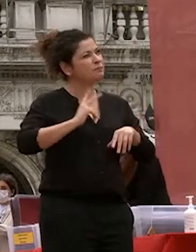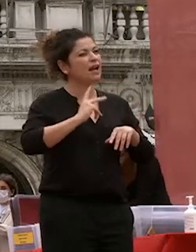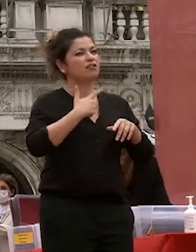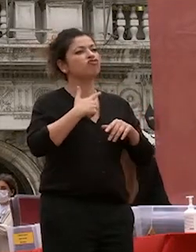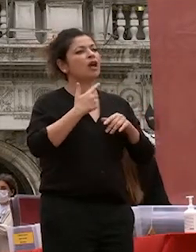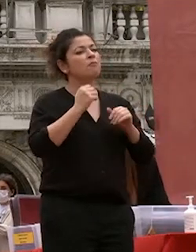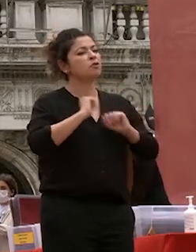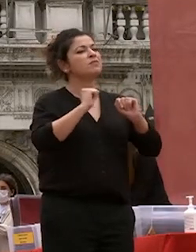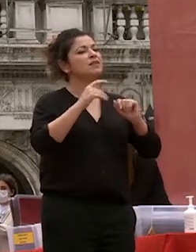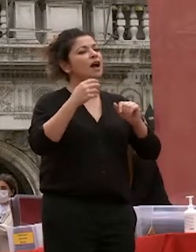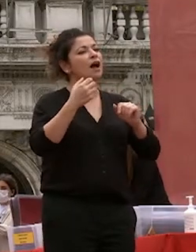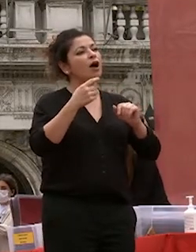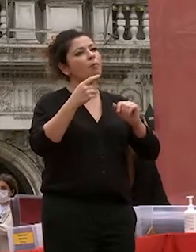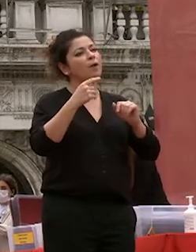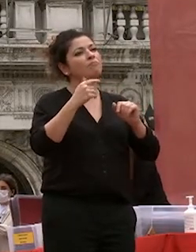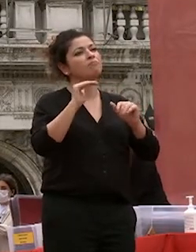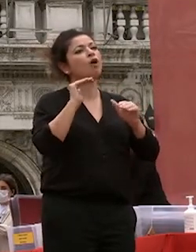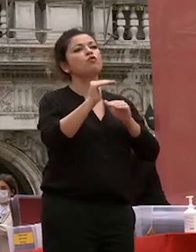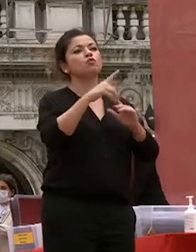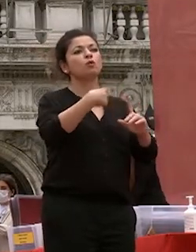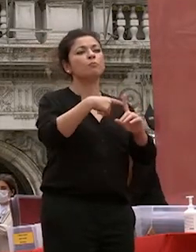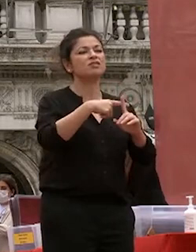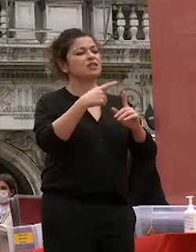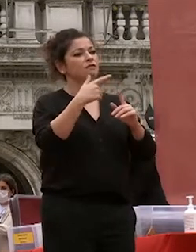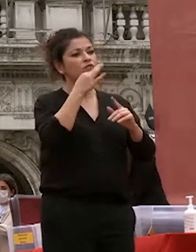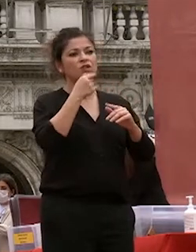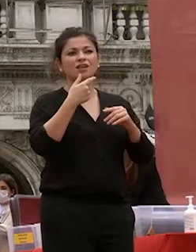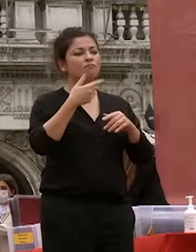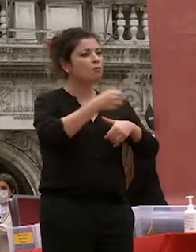la capacità di costruire il futuro di concorrere a determinarlo si origina